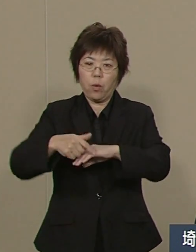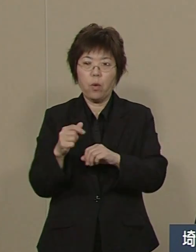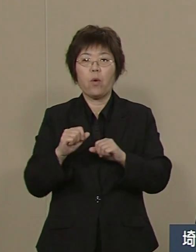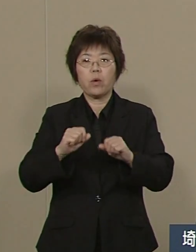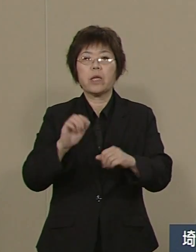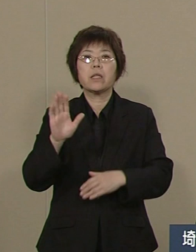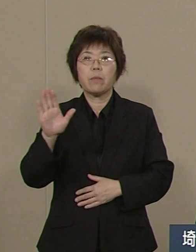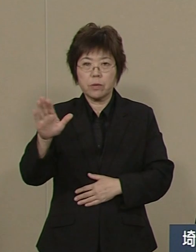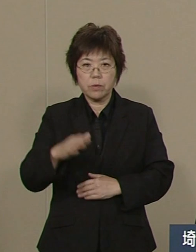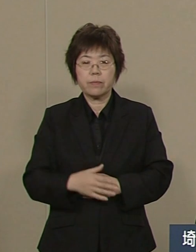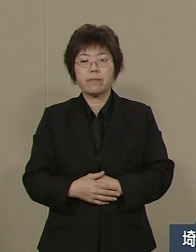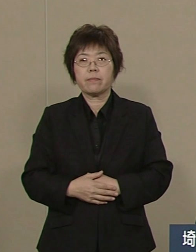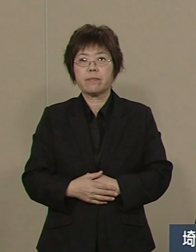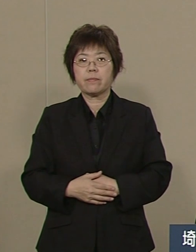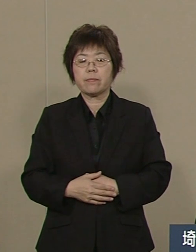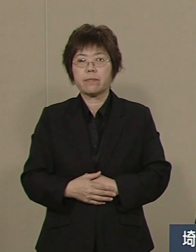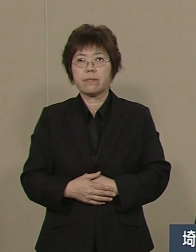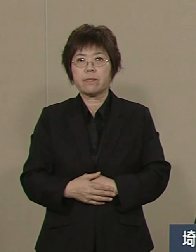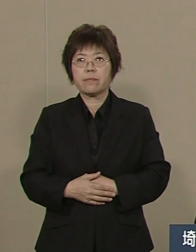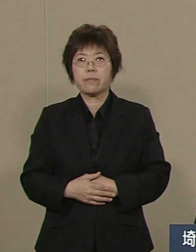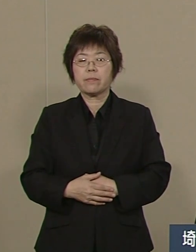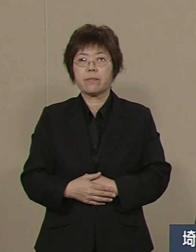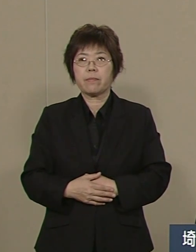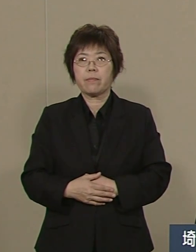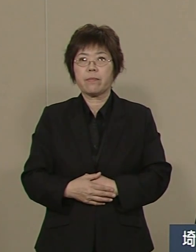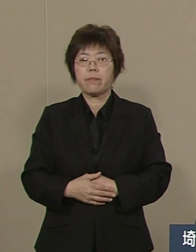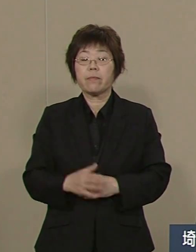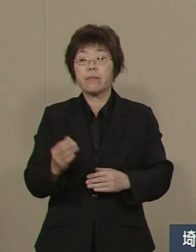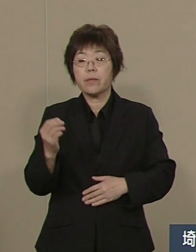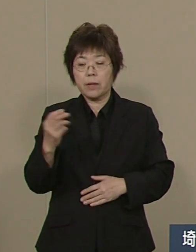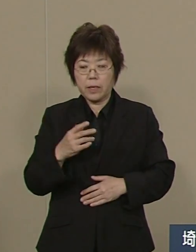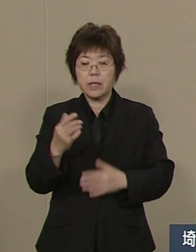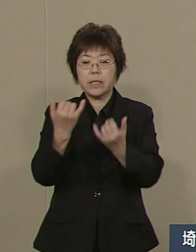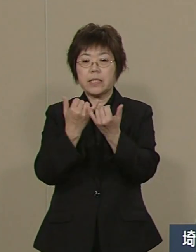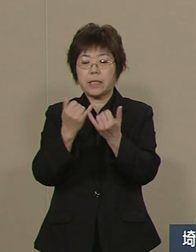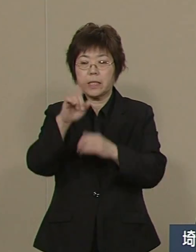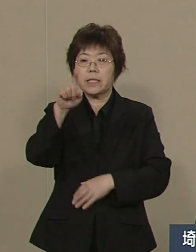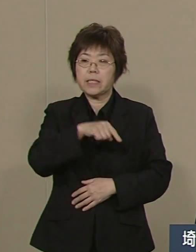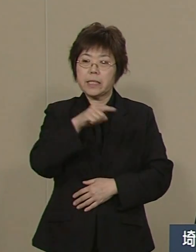そして 一番大事なこと これは人材です